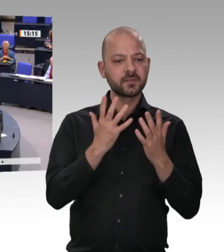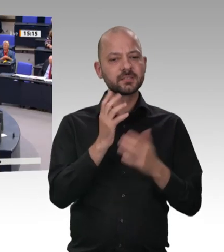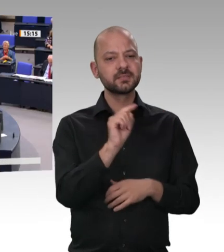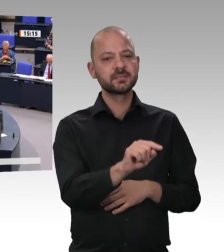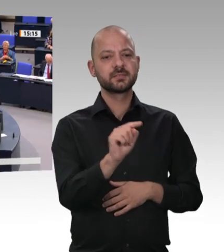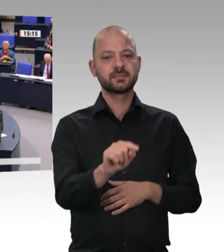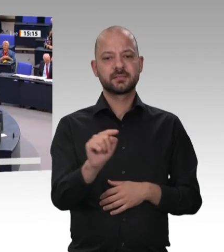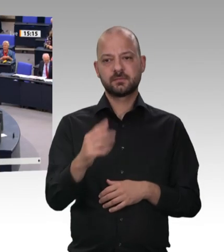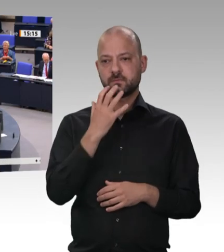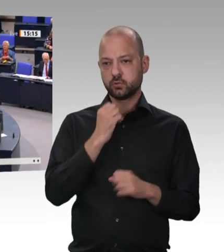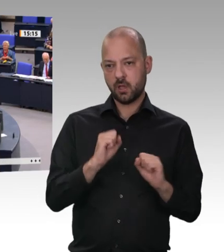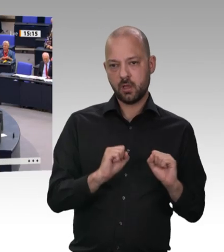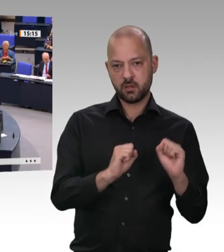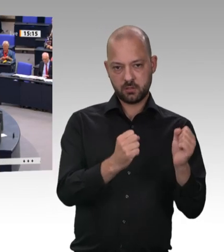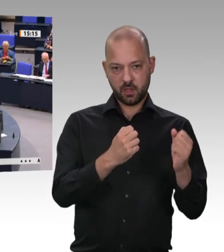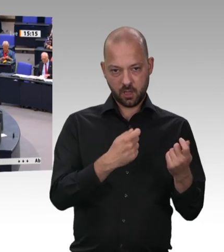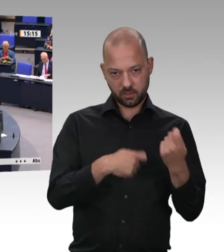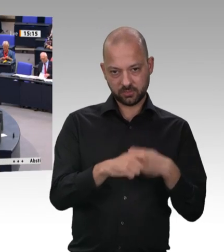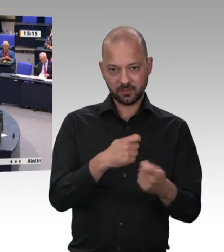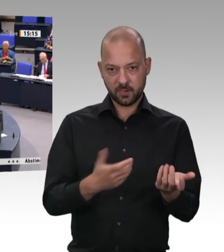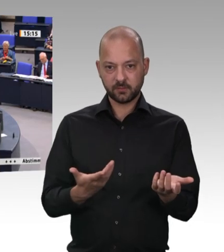und Soziales hat – er ist auch zuständig für die